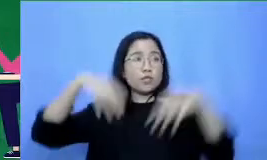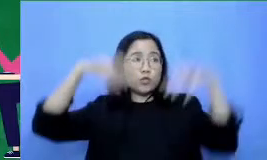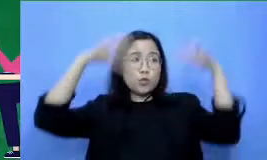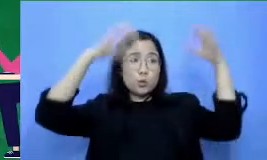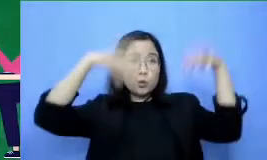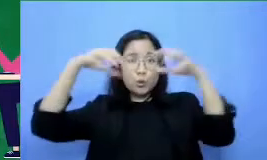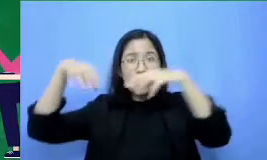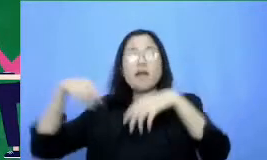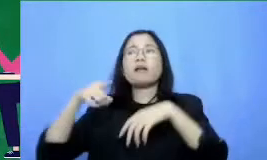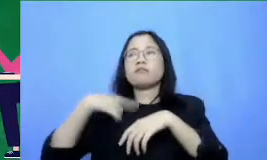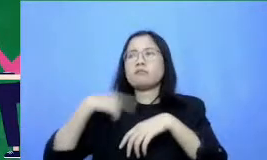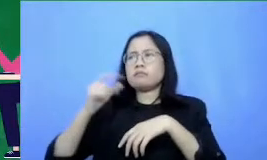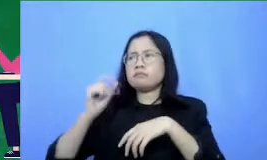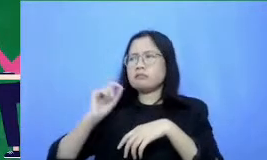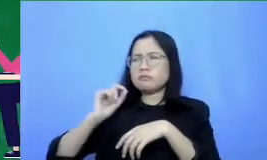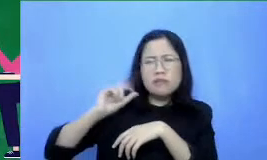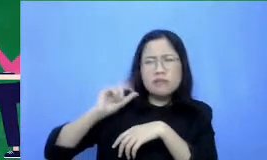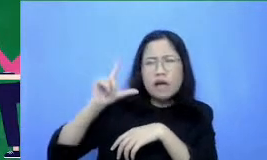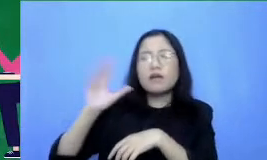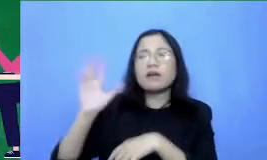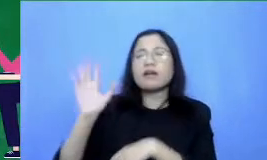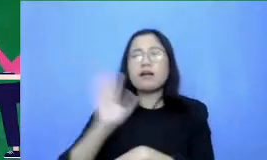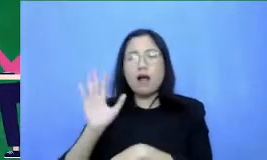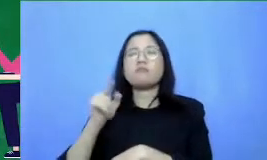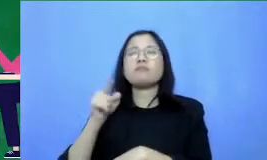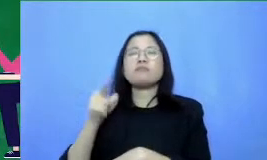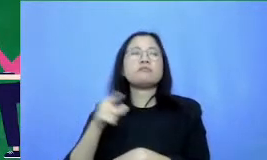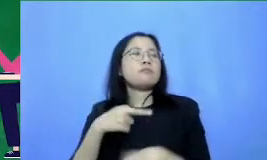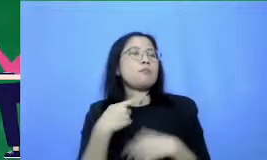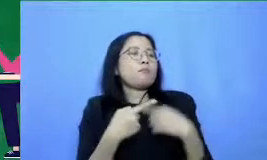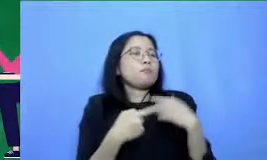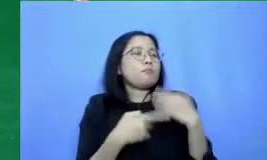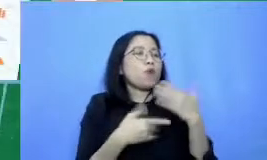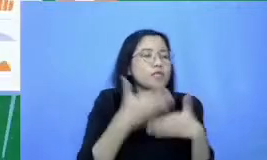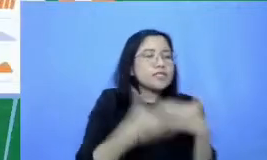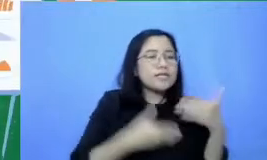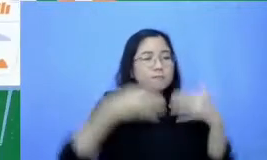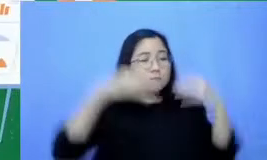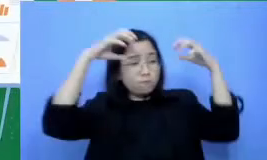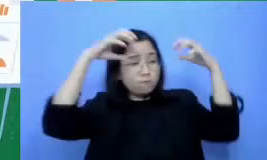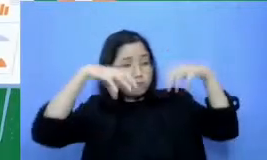tentang itu seperti apa presentasi kamu Jika kamu ingin orang lain tergugah dengan dorongan seperti